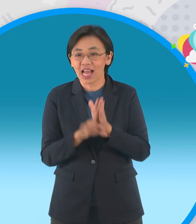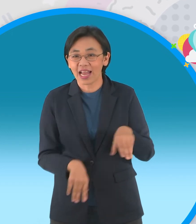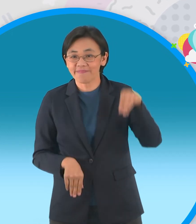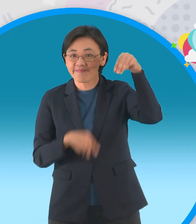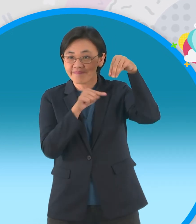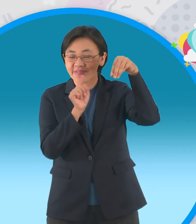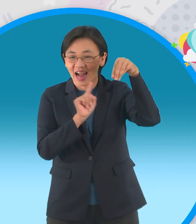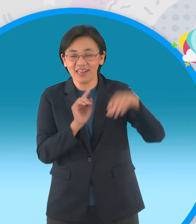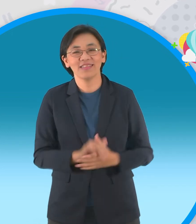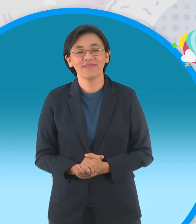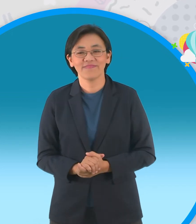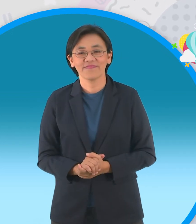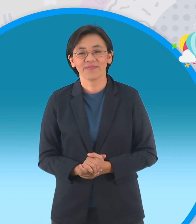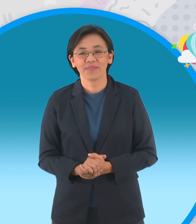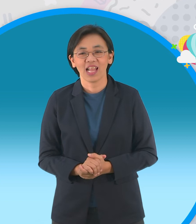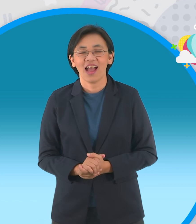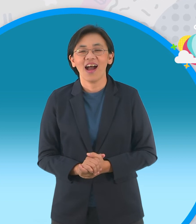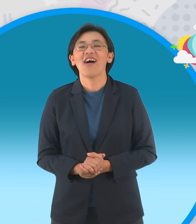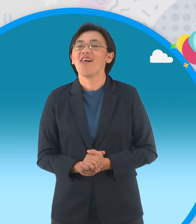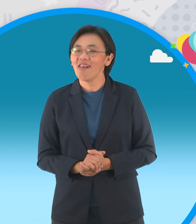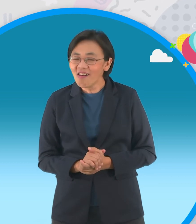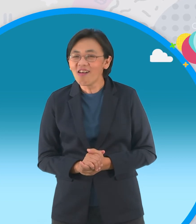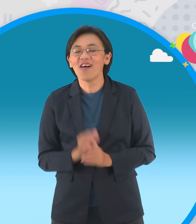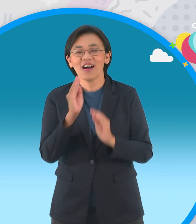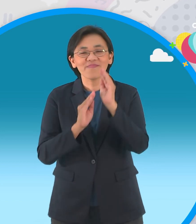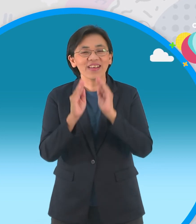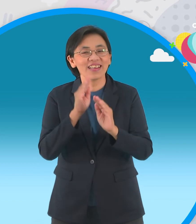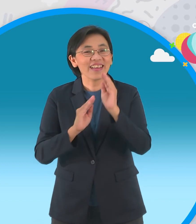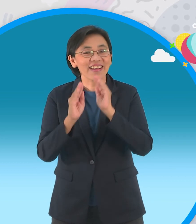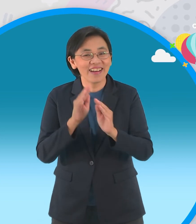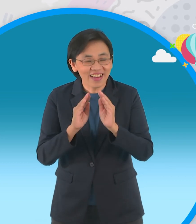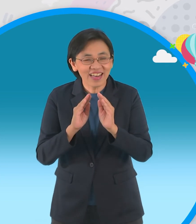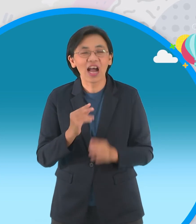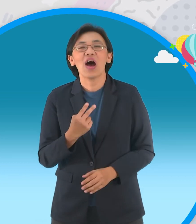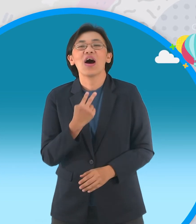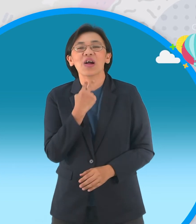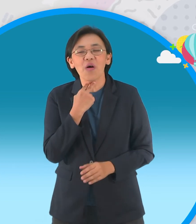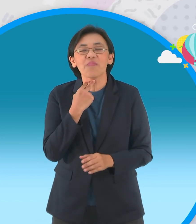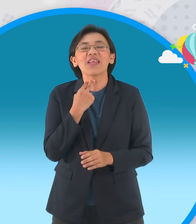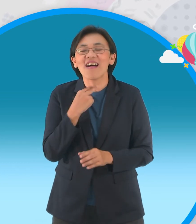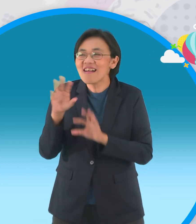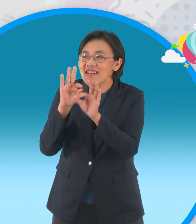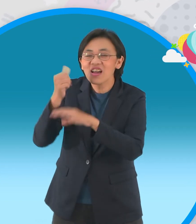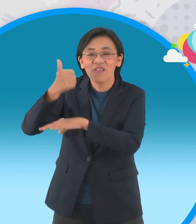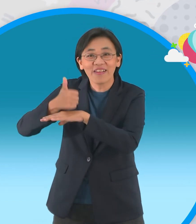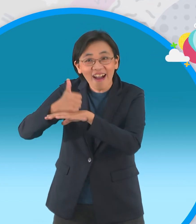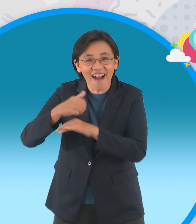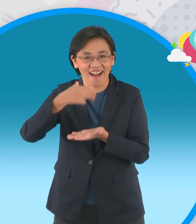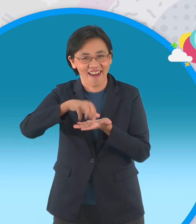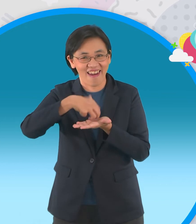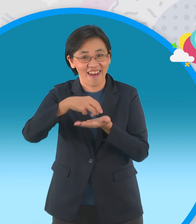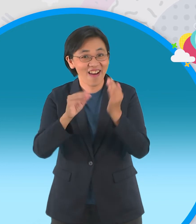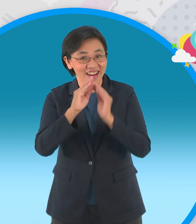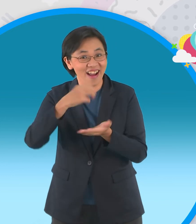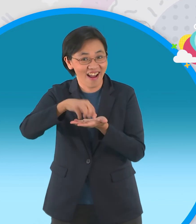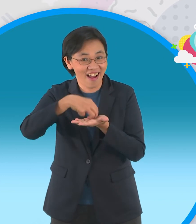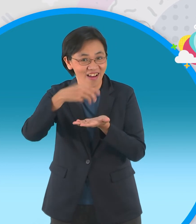สุดท้ายนี่เลยเป็นนิทานอีสป ปั้นฝันเรื่องกบเลือกนายอันนี้เมื่อกี้